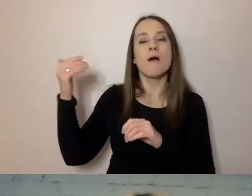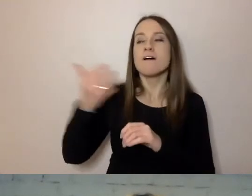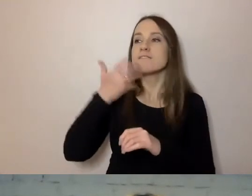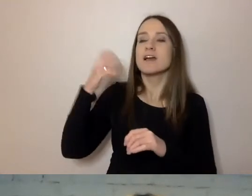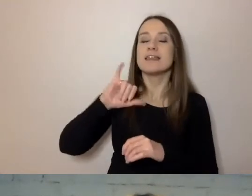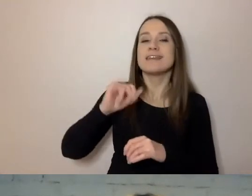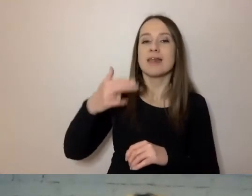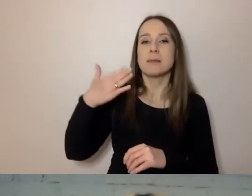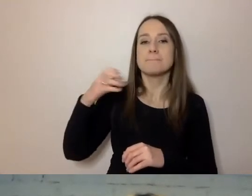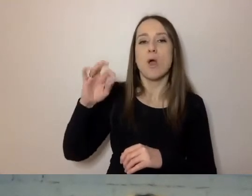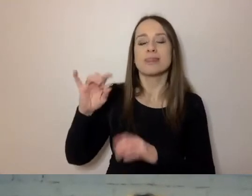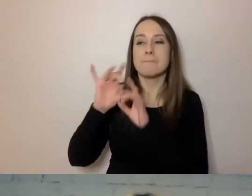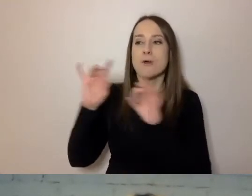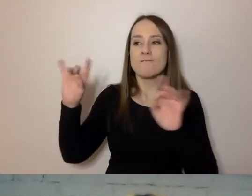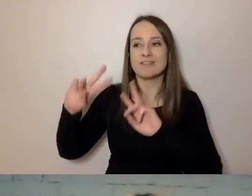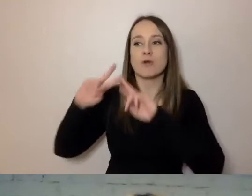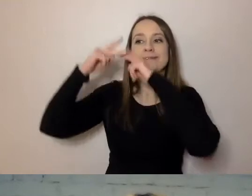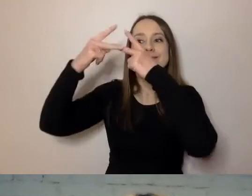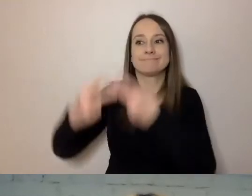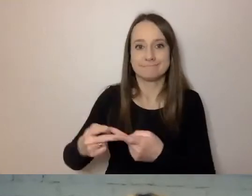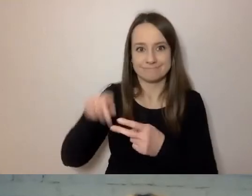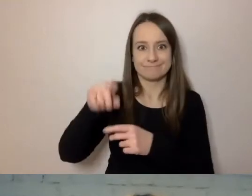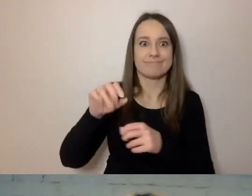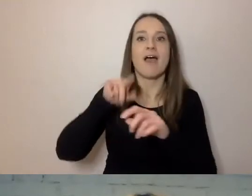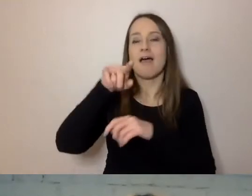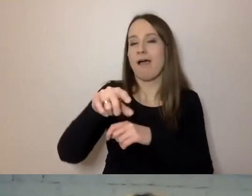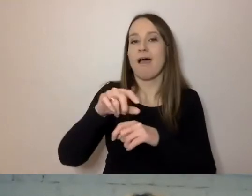I to widać, kiedy upowszechnia prosty język, bo jest znakomitym mówcą.